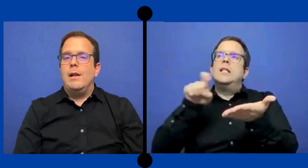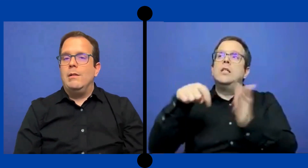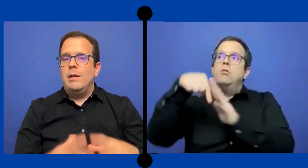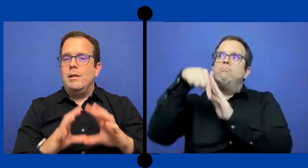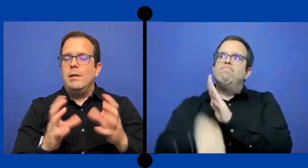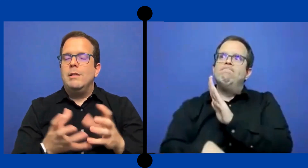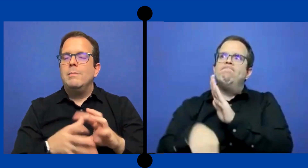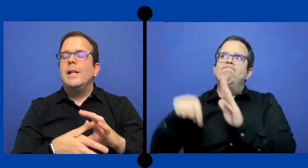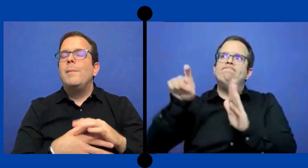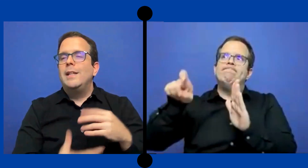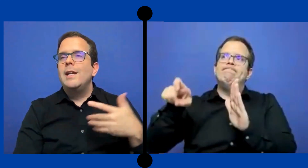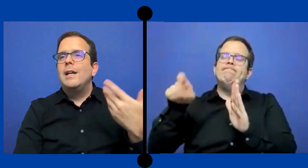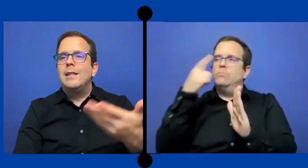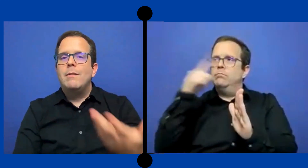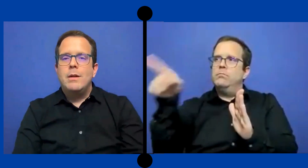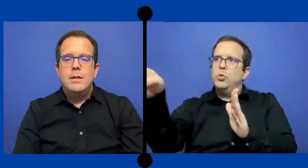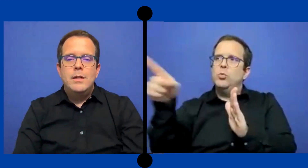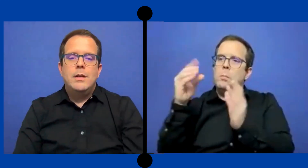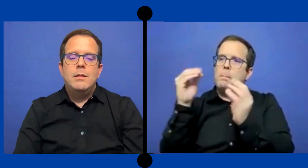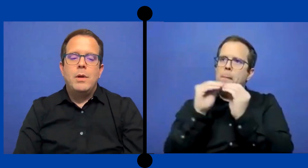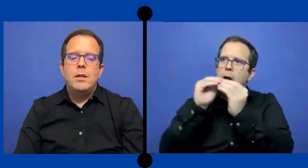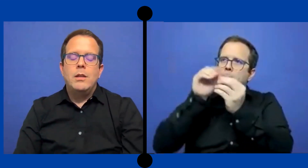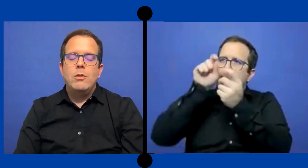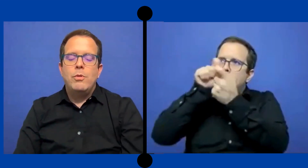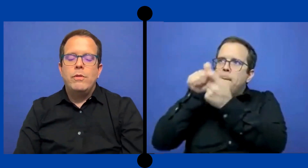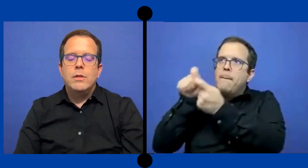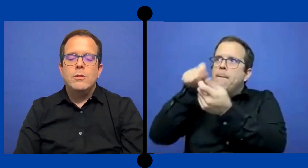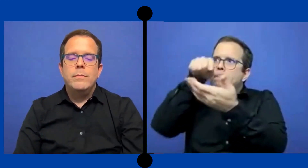la materia que estaba impartiendo el profesor.